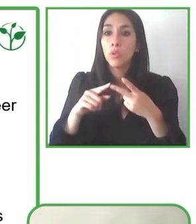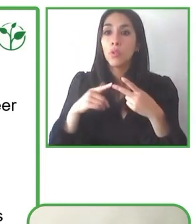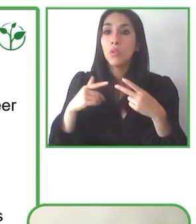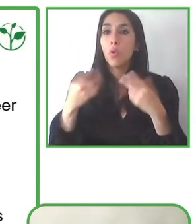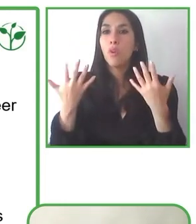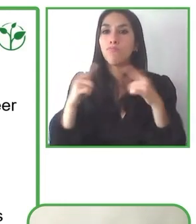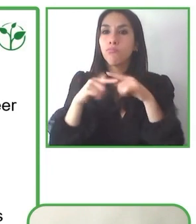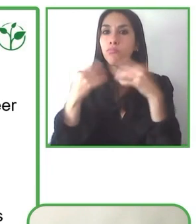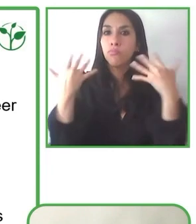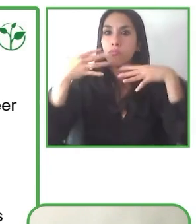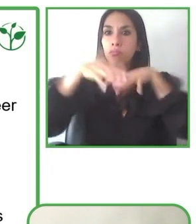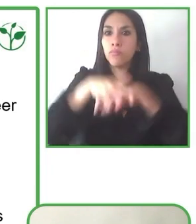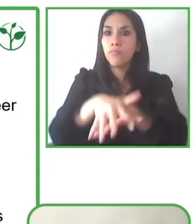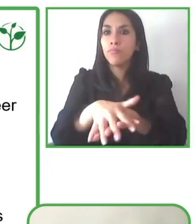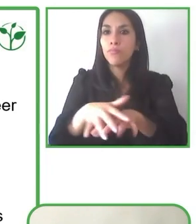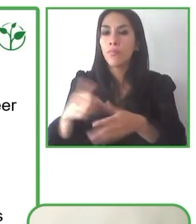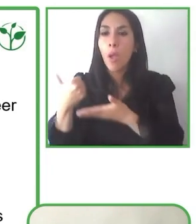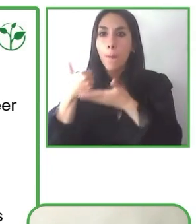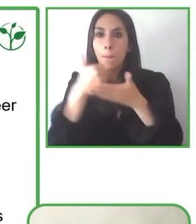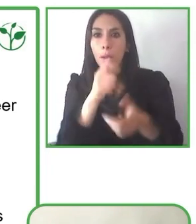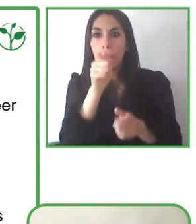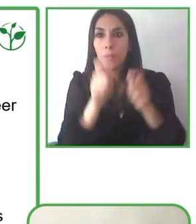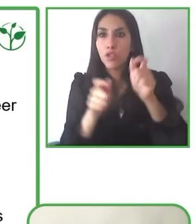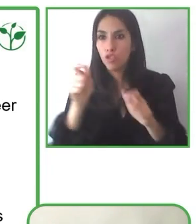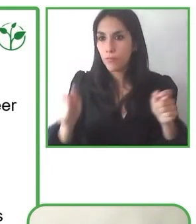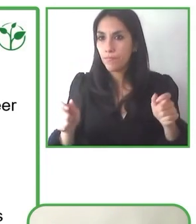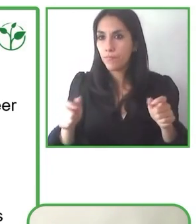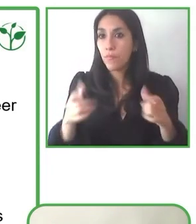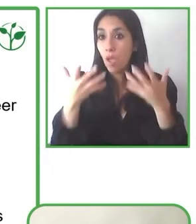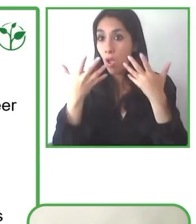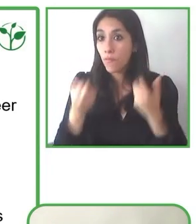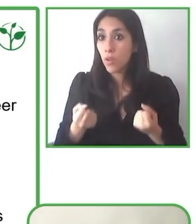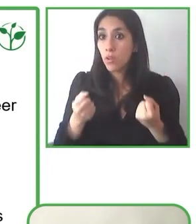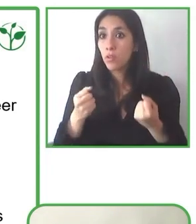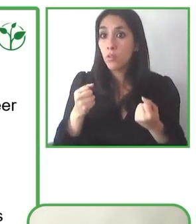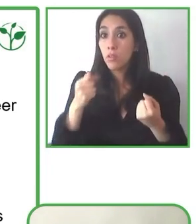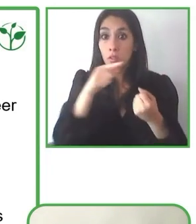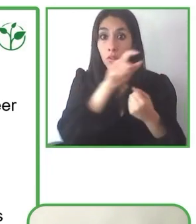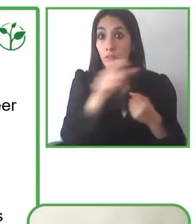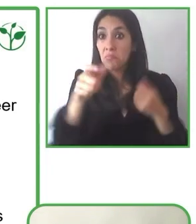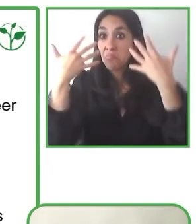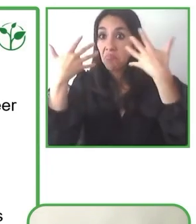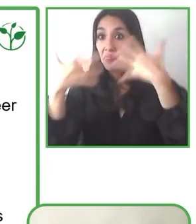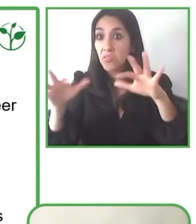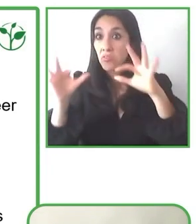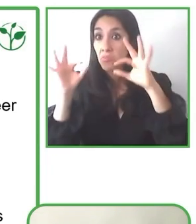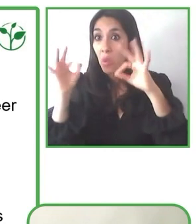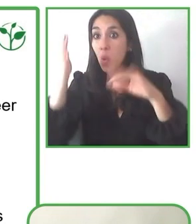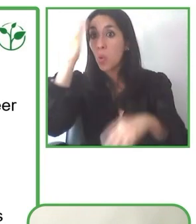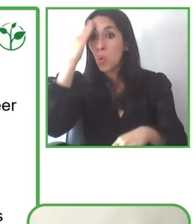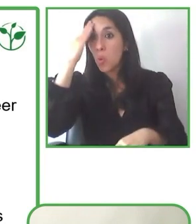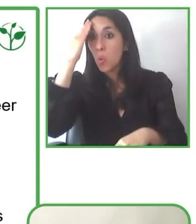cariño a la Escuela Especial de Desarrollo de La Reina, con la cooperación Parque Mahuida, con arquitectura.